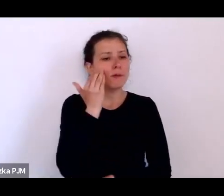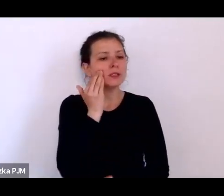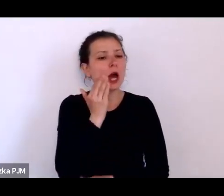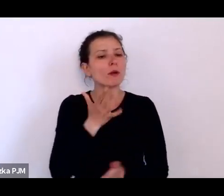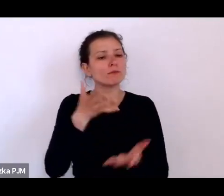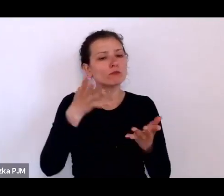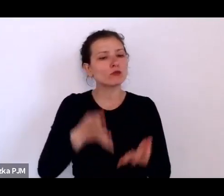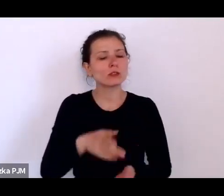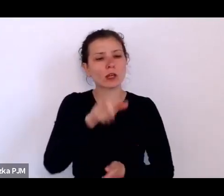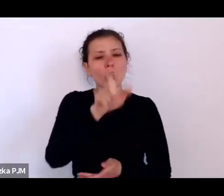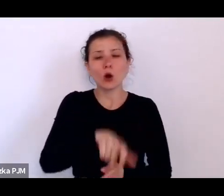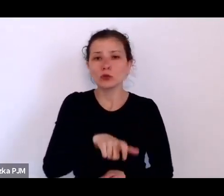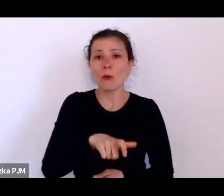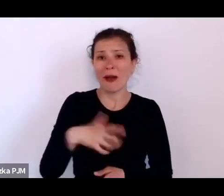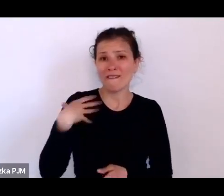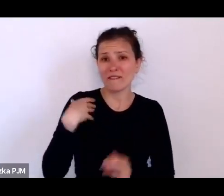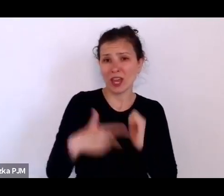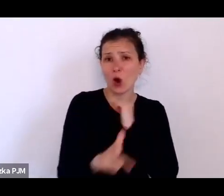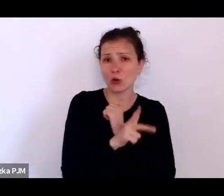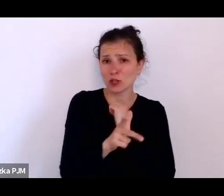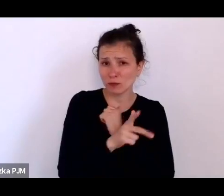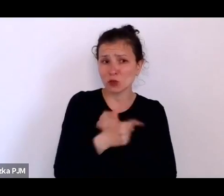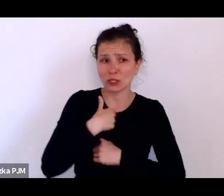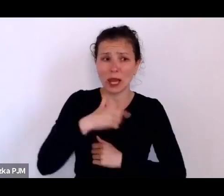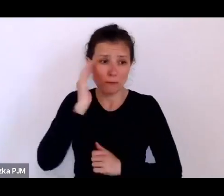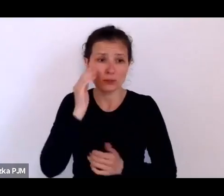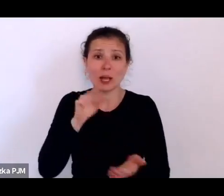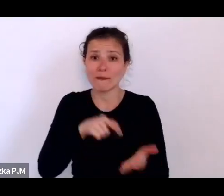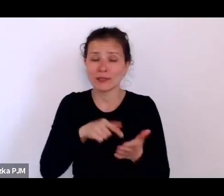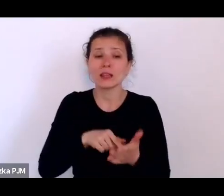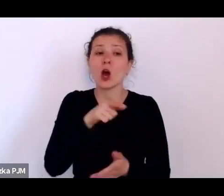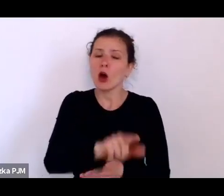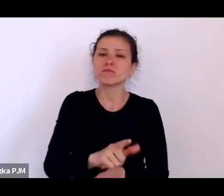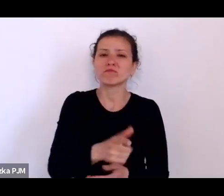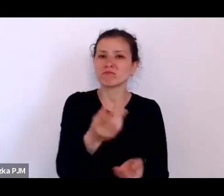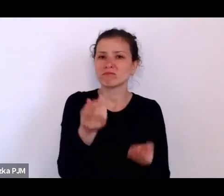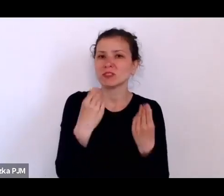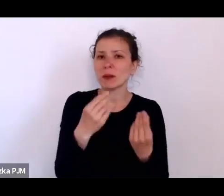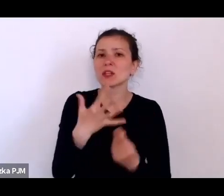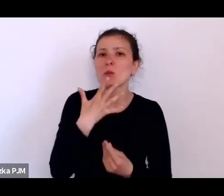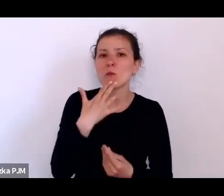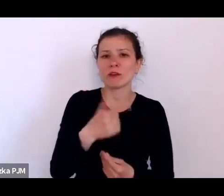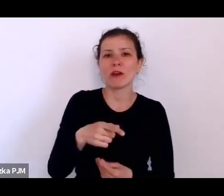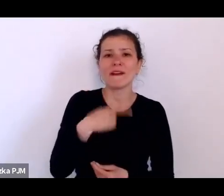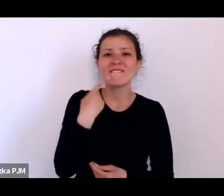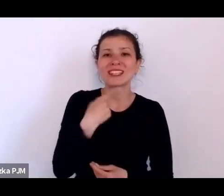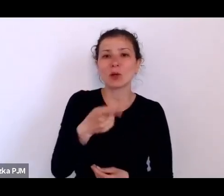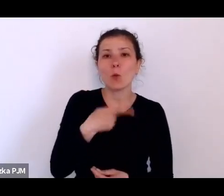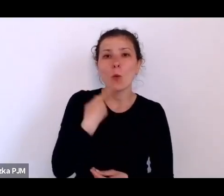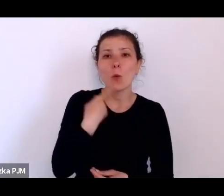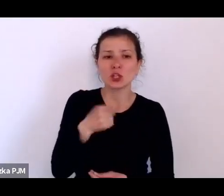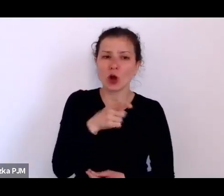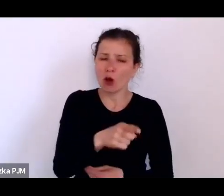który świetnie mówił po łacinie, który świetnie pamiętał jako 80 latek łacinę i grekę